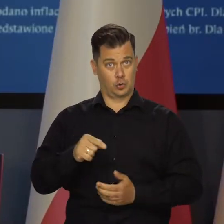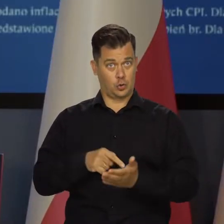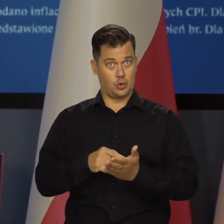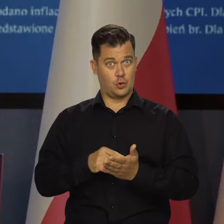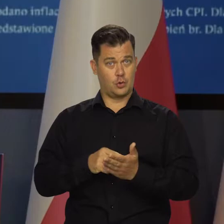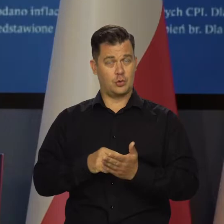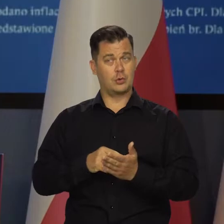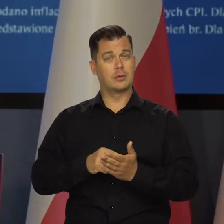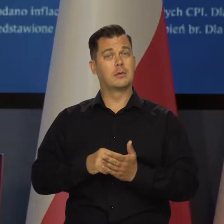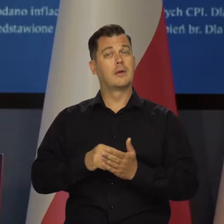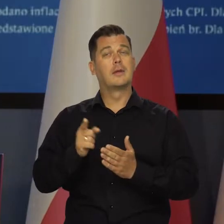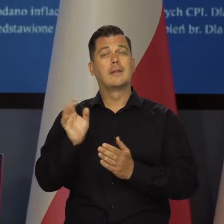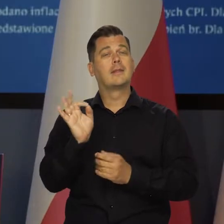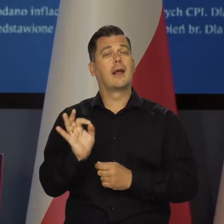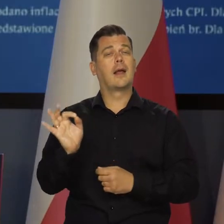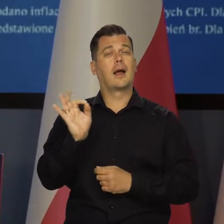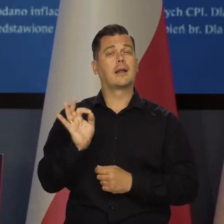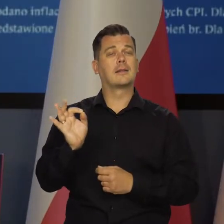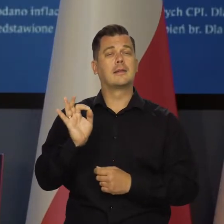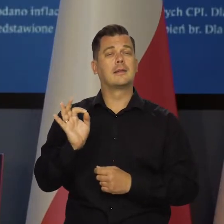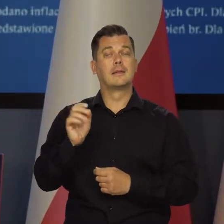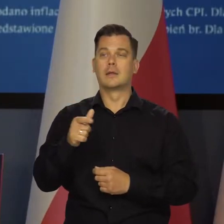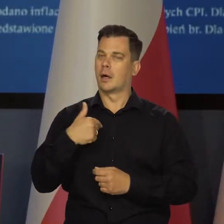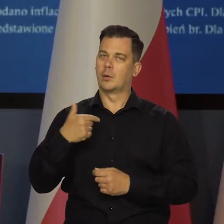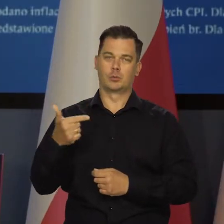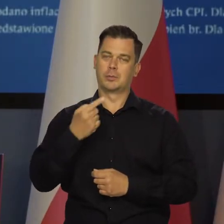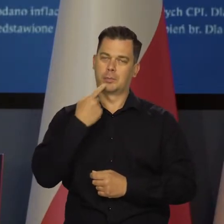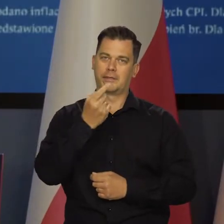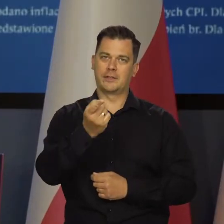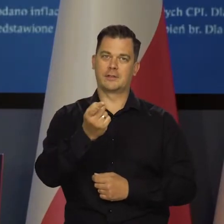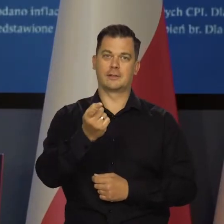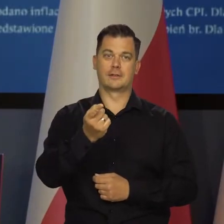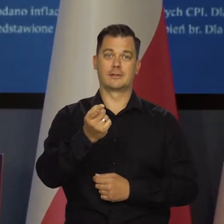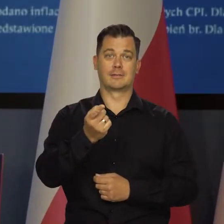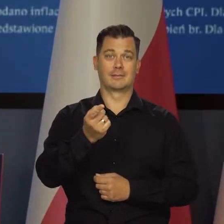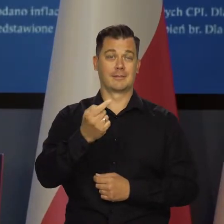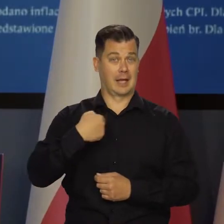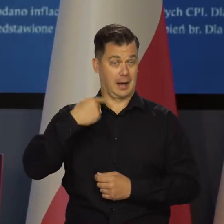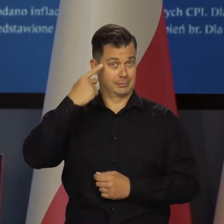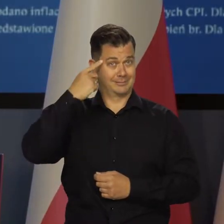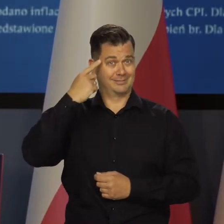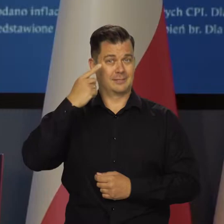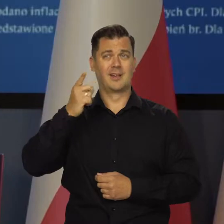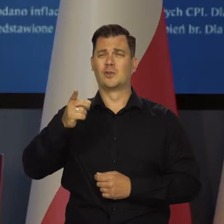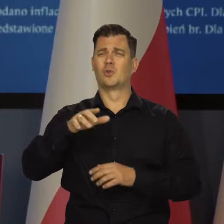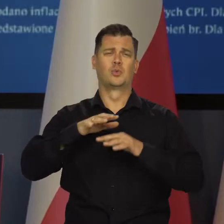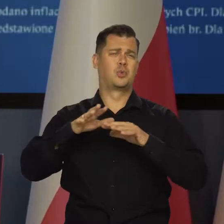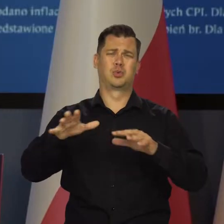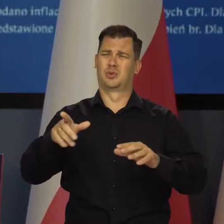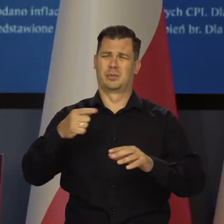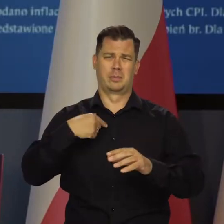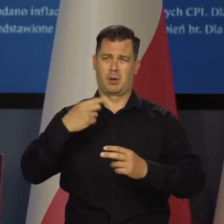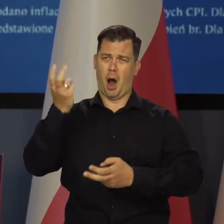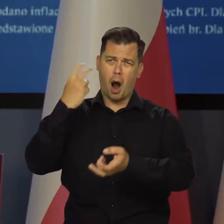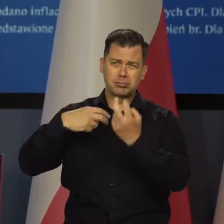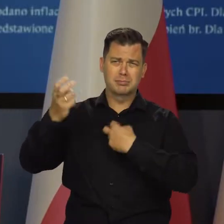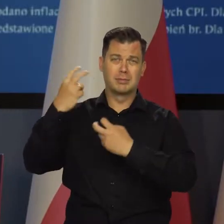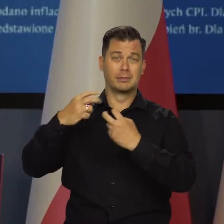I tutaj ten delikatny moment, który chciałbym jeszcze raz podkreślić, chociaż nie liczę po tych wszystkich przykrych doświadczeniach